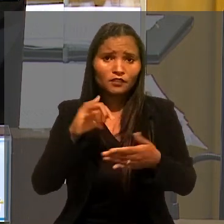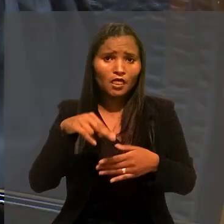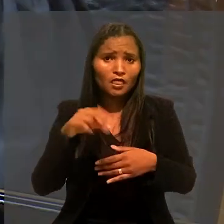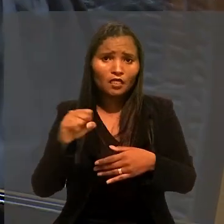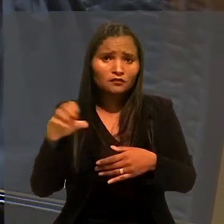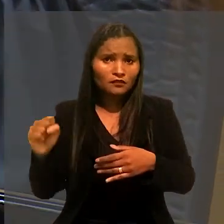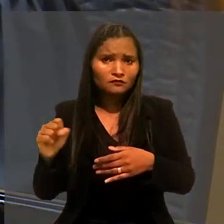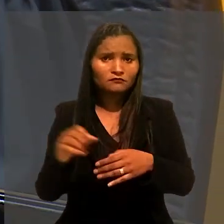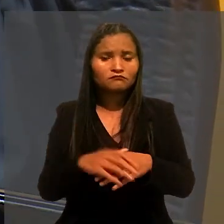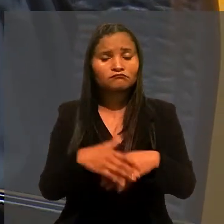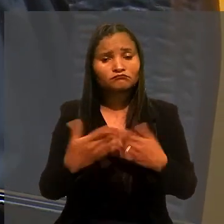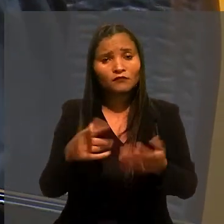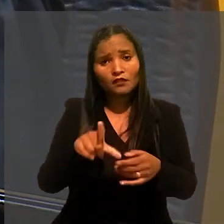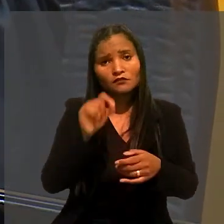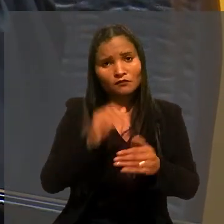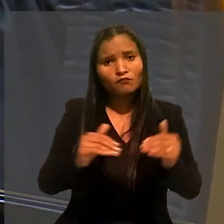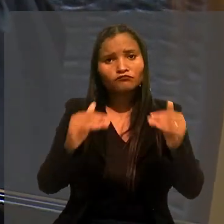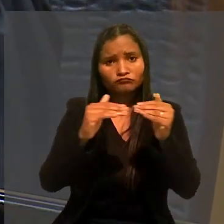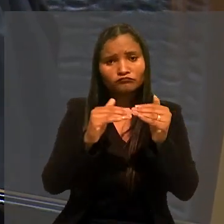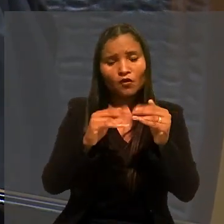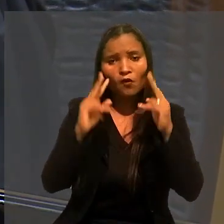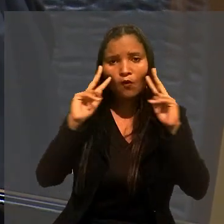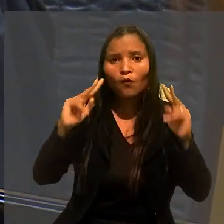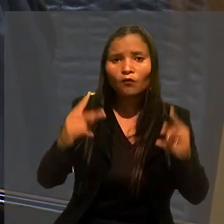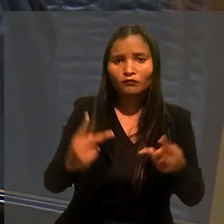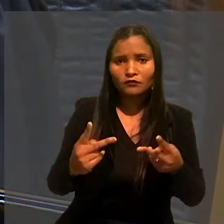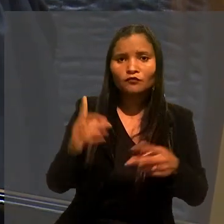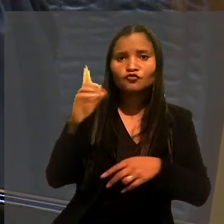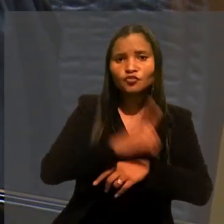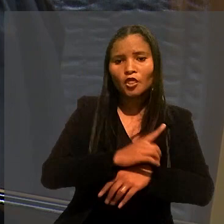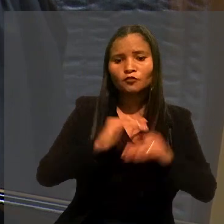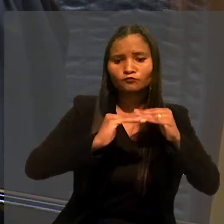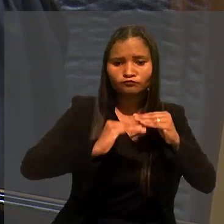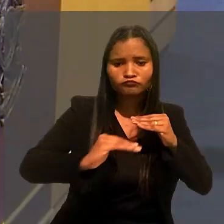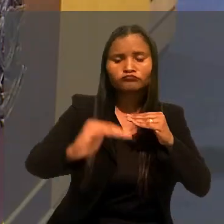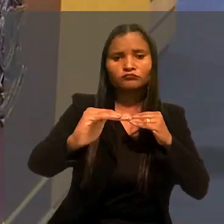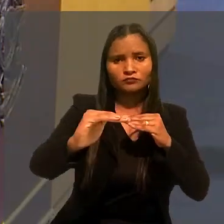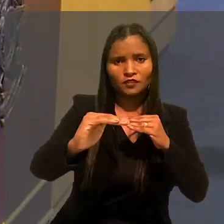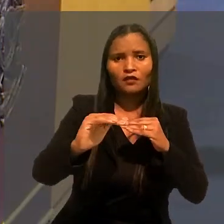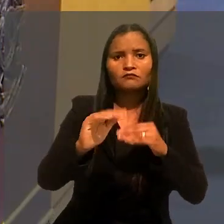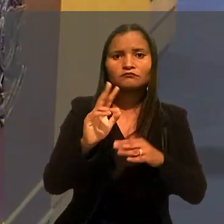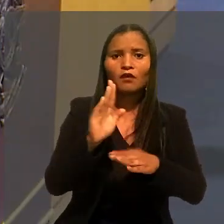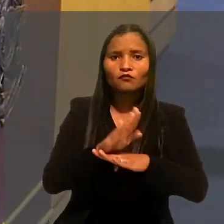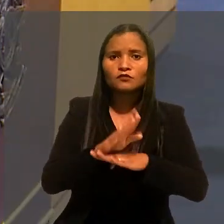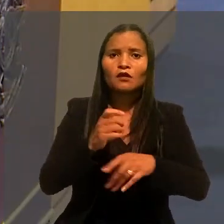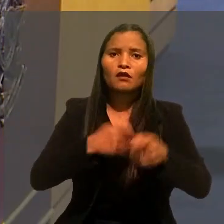A decisão foi unânime, no sentido de reconhecer o direito à estabilidade do auxiliar administrativo.